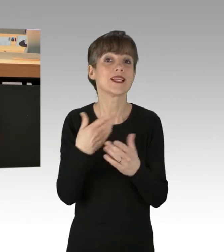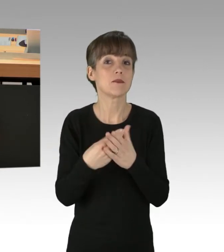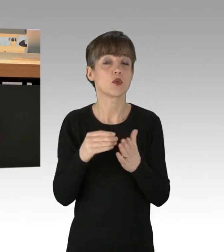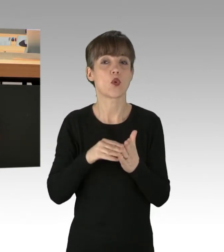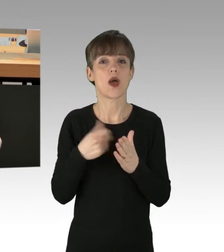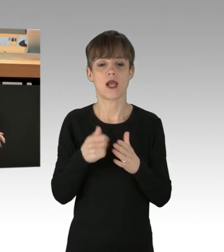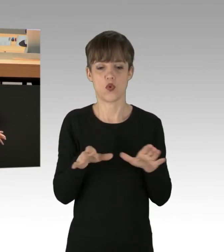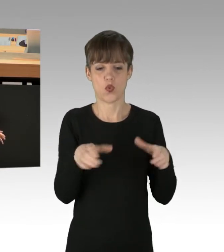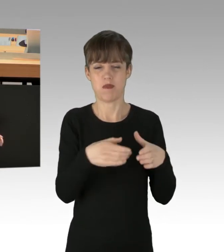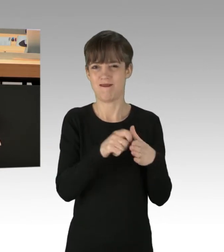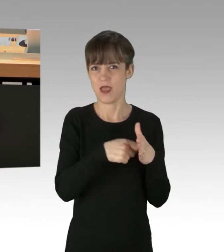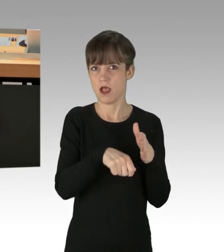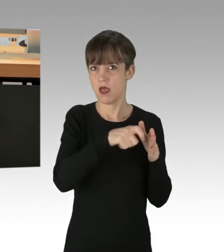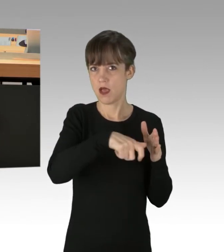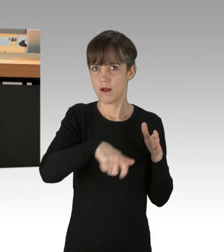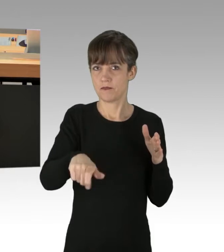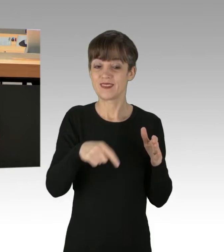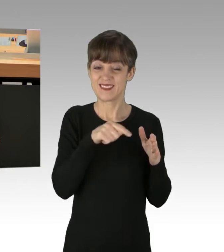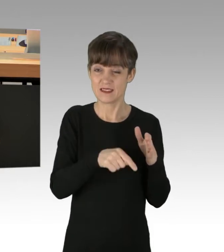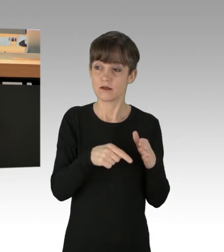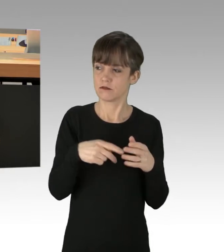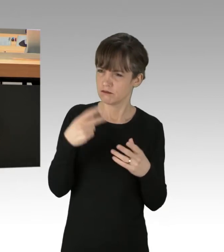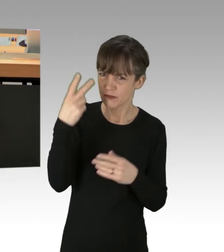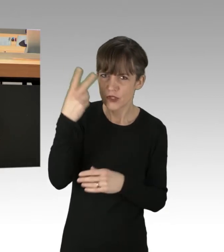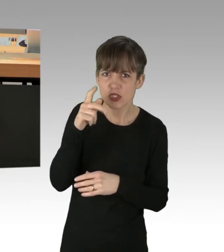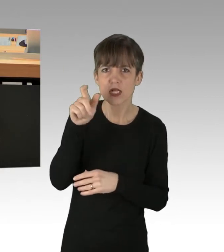die immer weniger Verständnis für Ihren religiösen Kult hat.